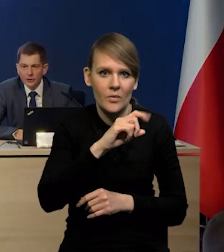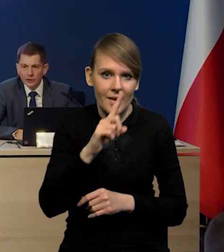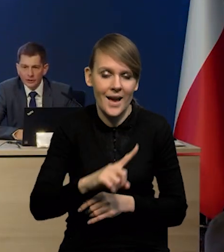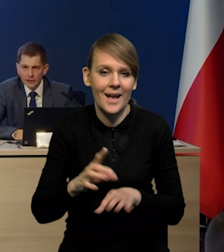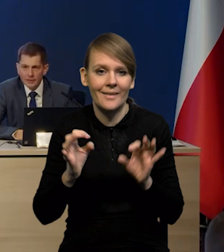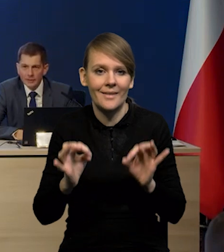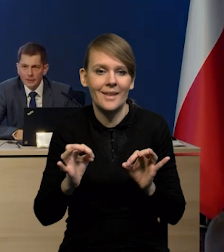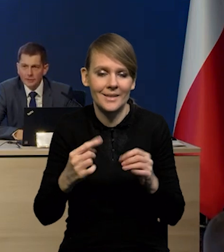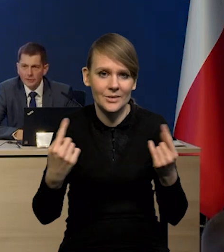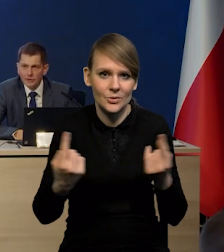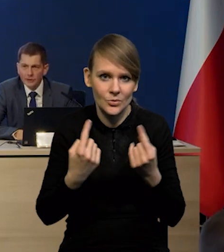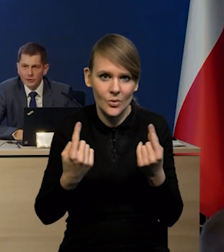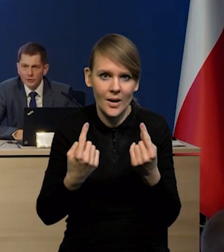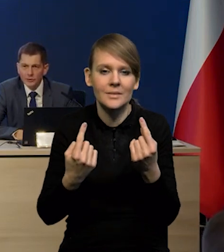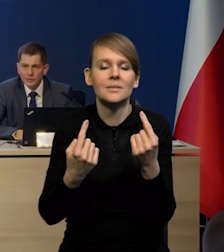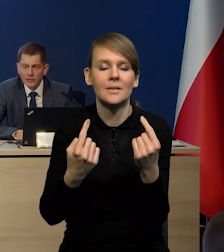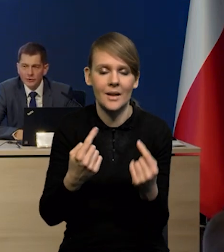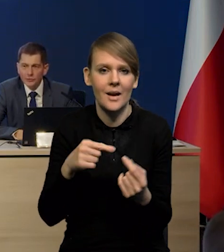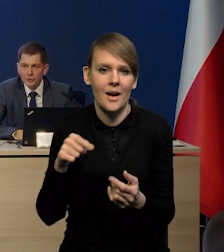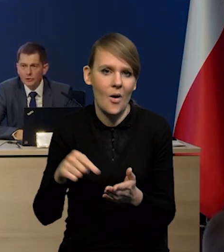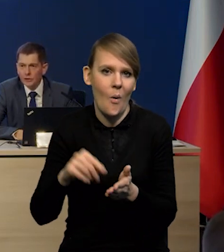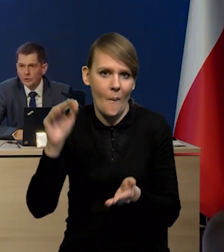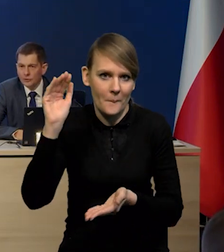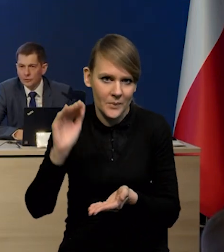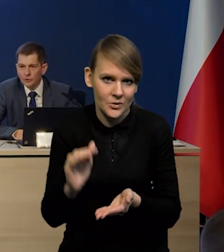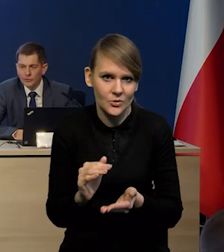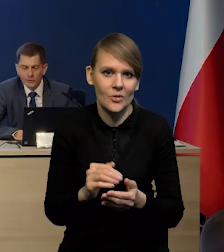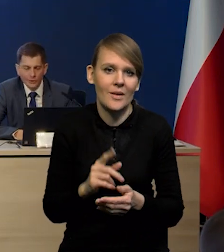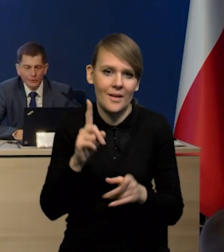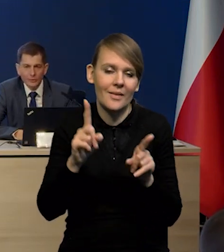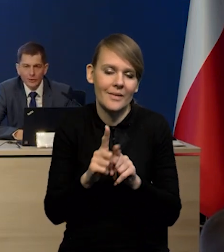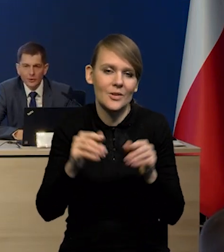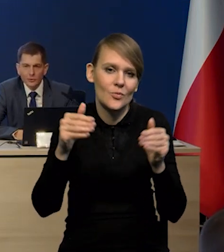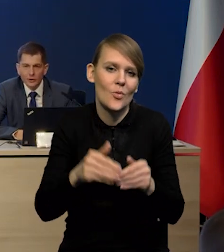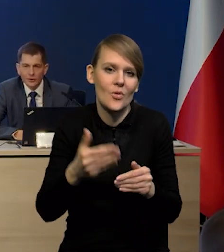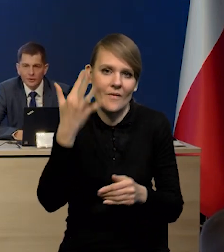Teraz mamy taki moment, kiedy te surowce wyraźnie się obniżyły, ale oczywiście potrafimy sobie wyobrazić sytuację,